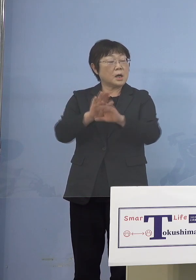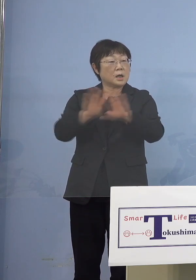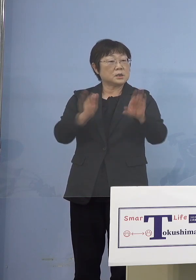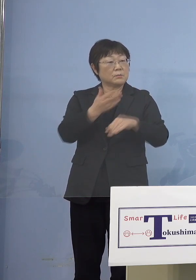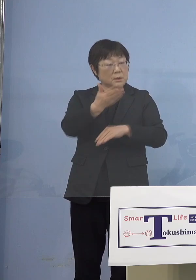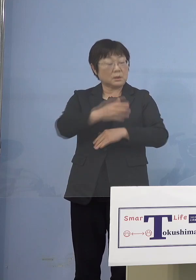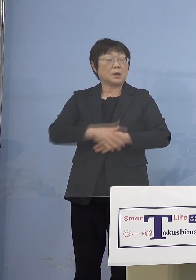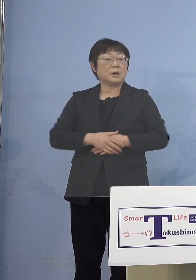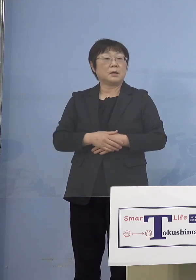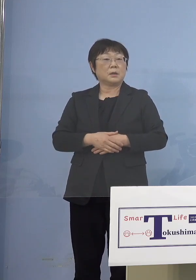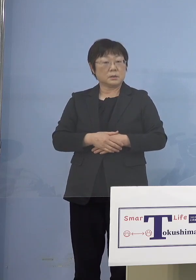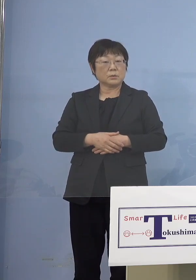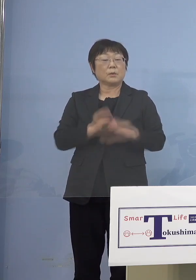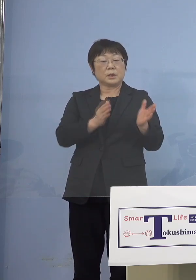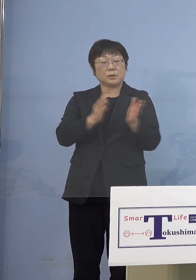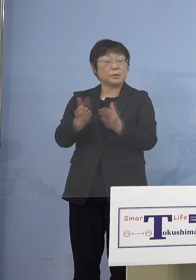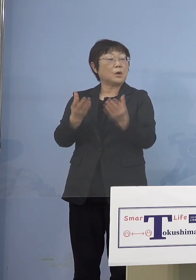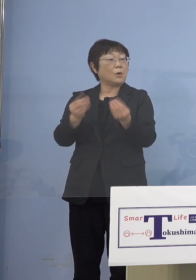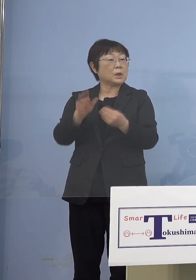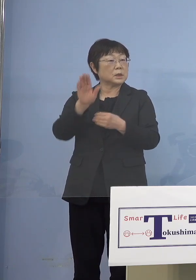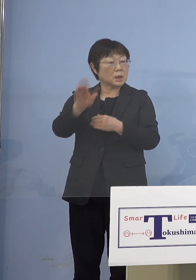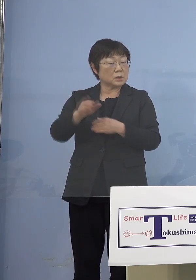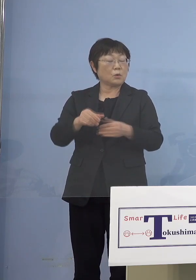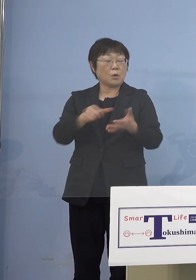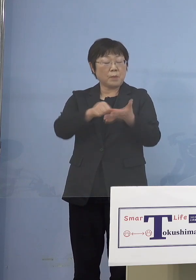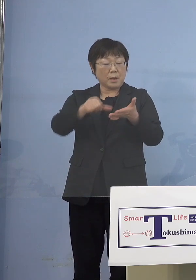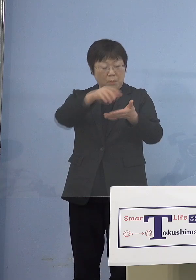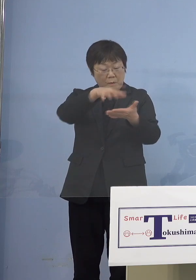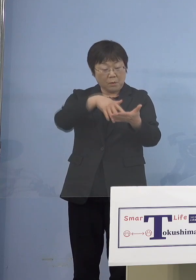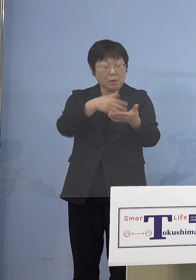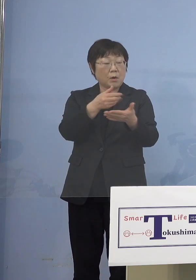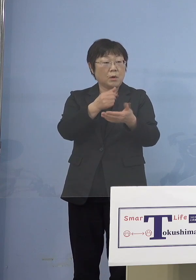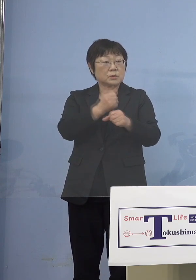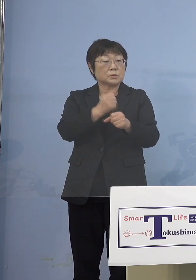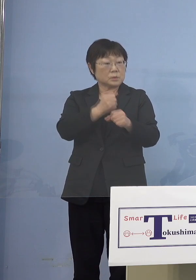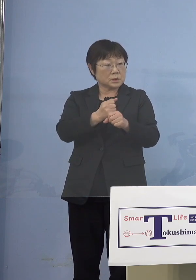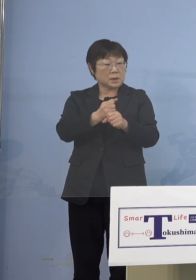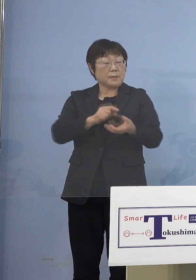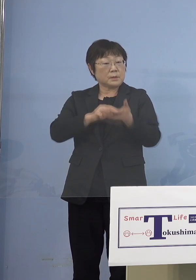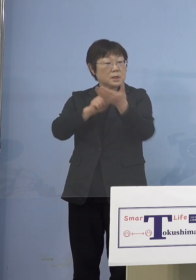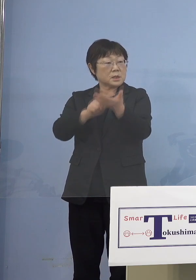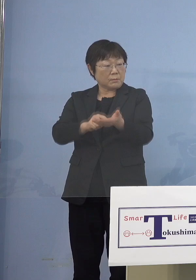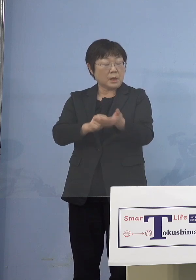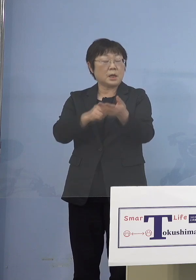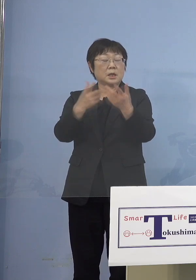ということですから 名簿を整えていただいて 出していただければ いつでも対応は可能ですね